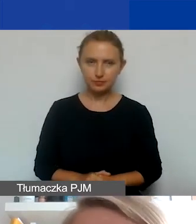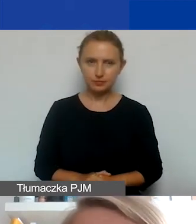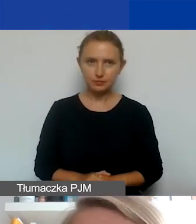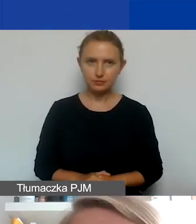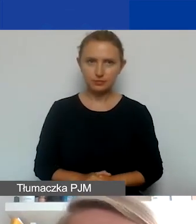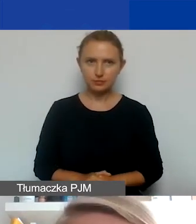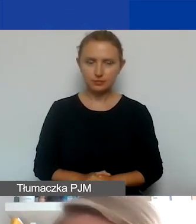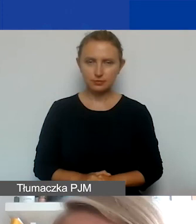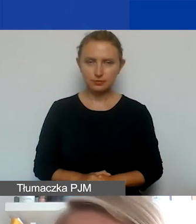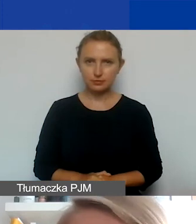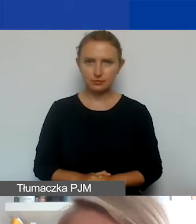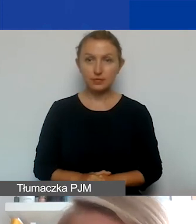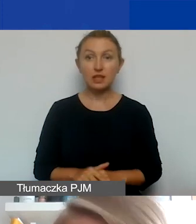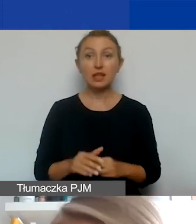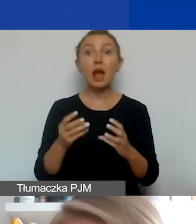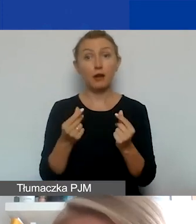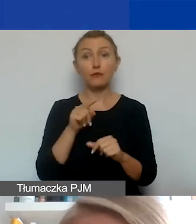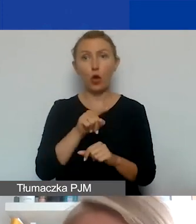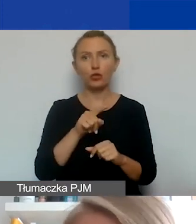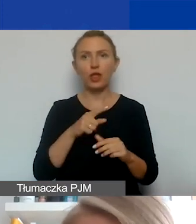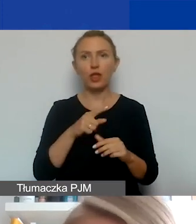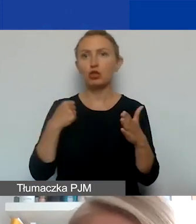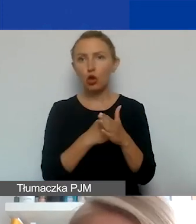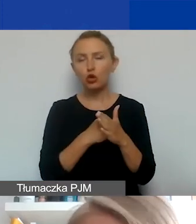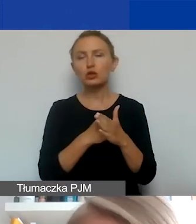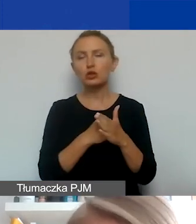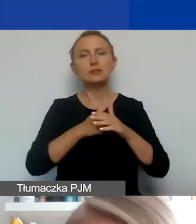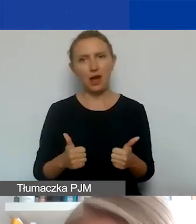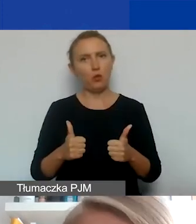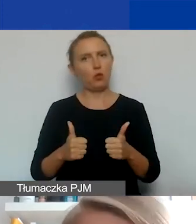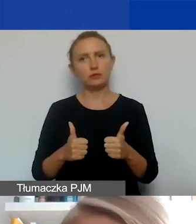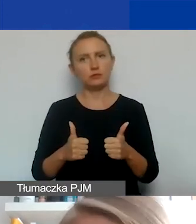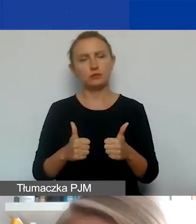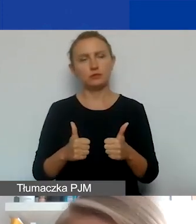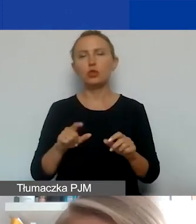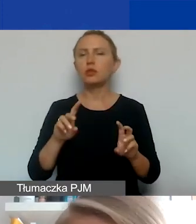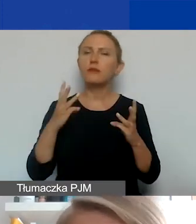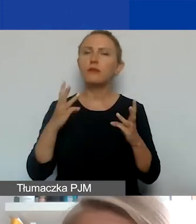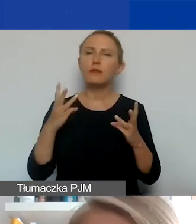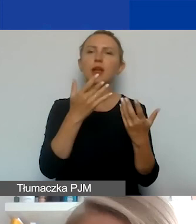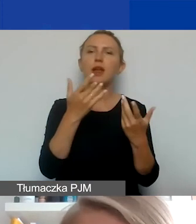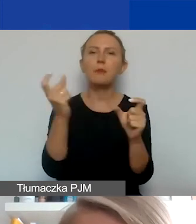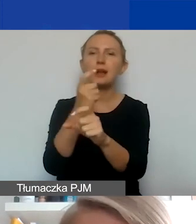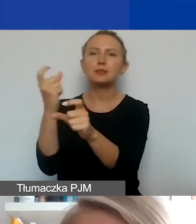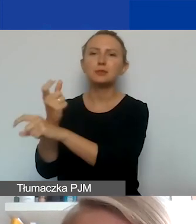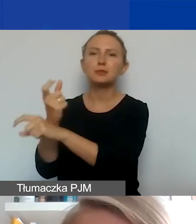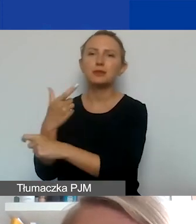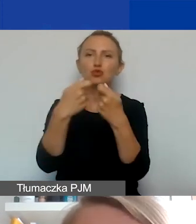I ta kwota jest, limit tej kwoty jest stały, nie zależy od tego, ile podmiotów z Państw-Darczyńców